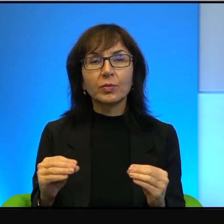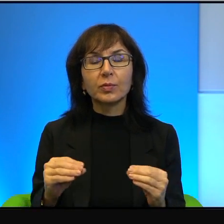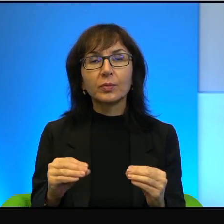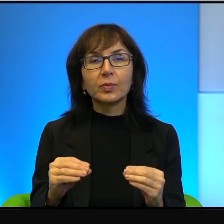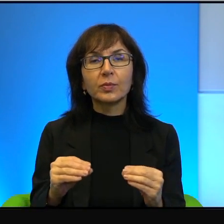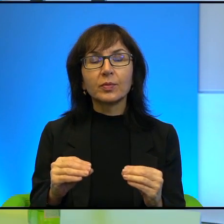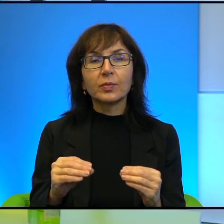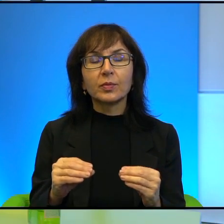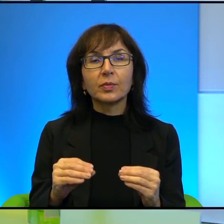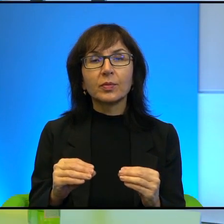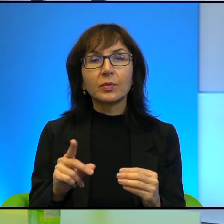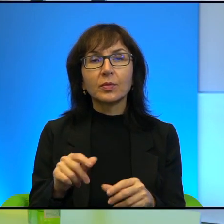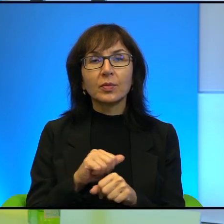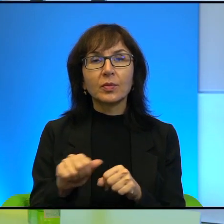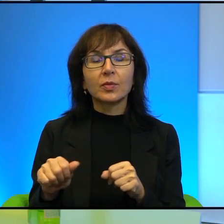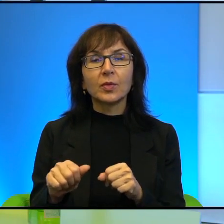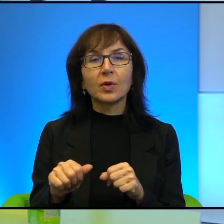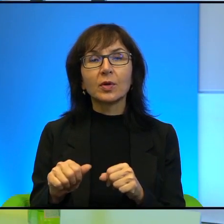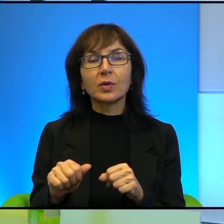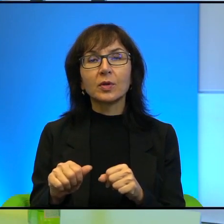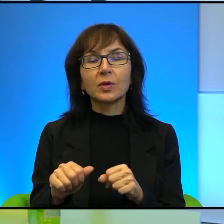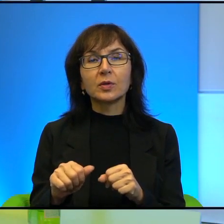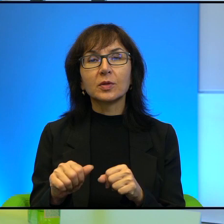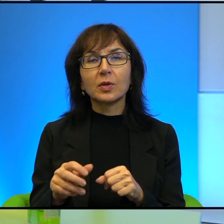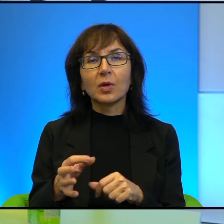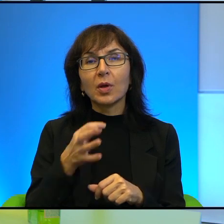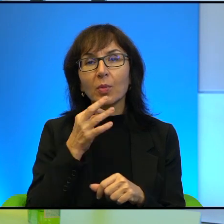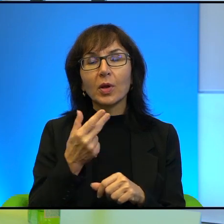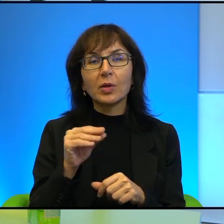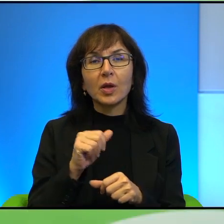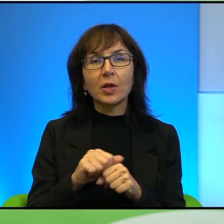Ale to jest status quo, które jednak nie jest takim do końca status quo,